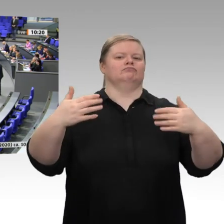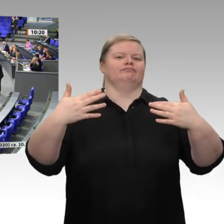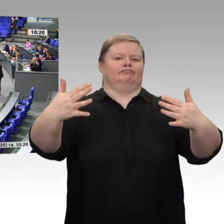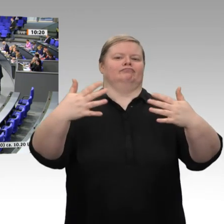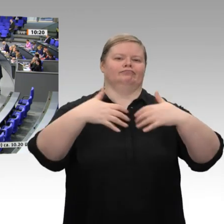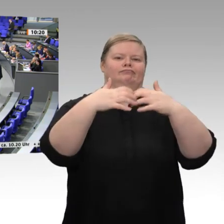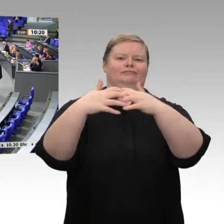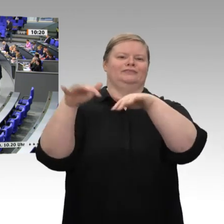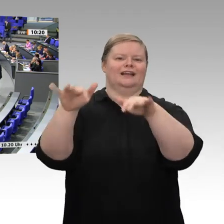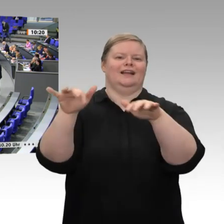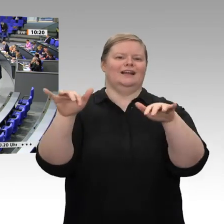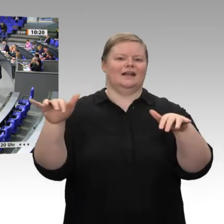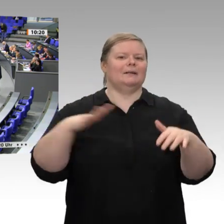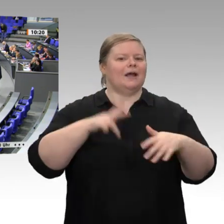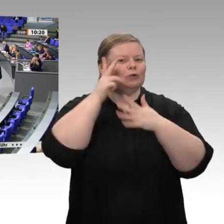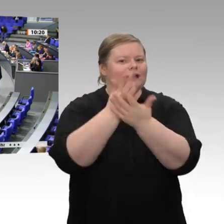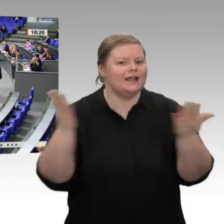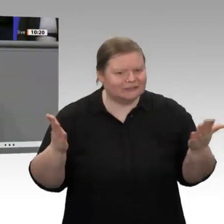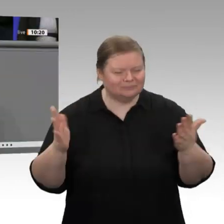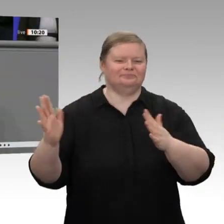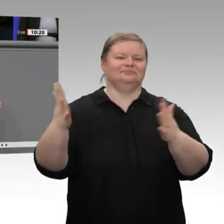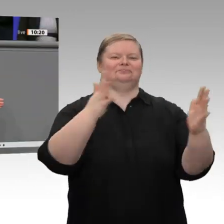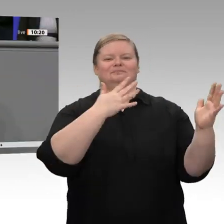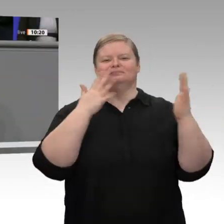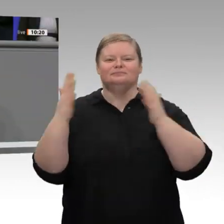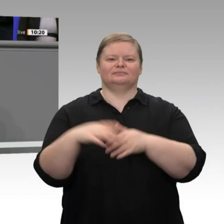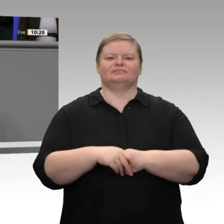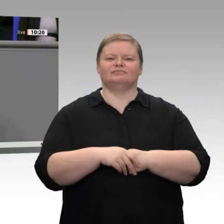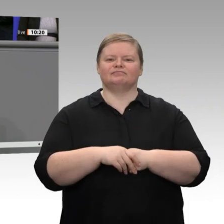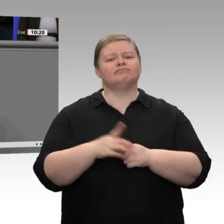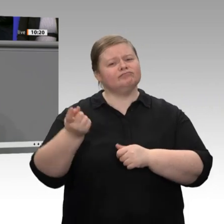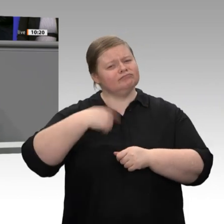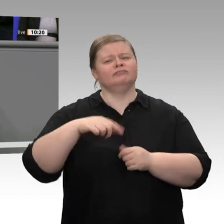Von der FDP kommt nichts außer Problembeschreibung. Der BDI-Präsident